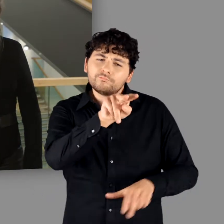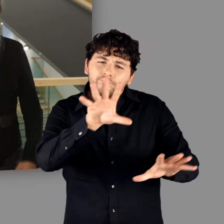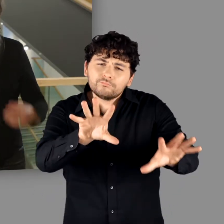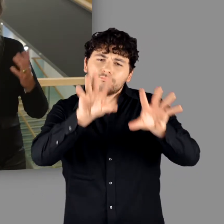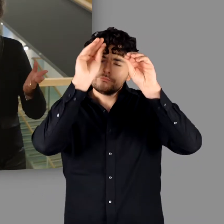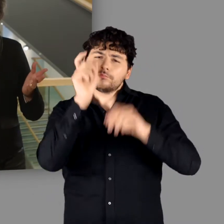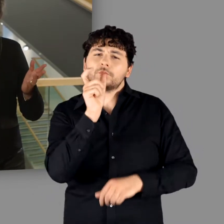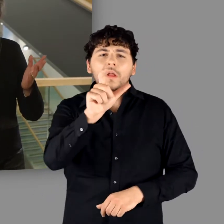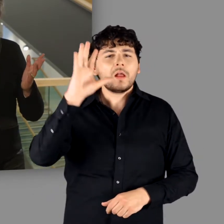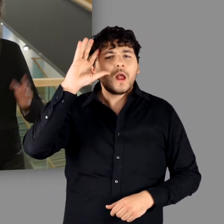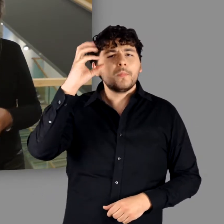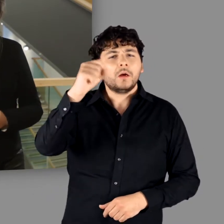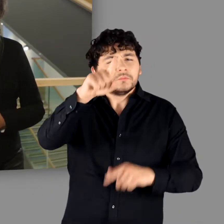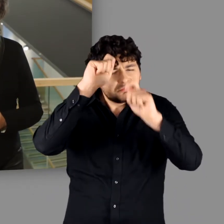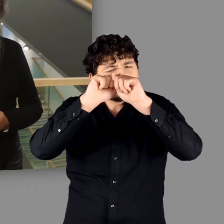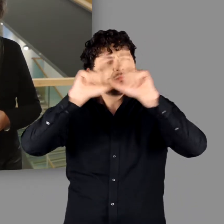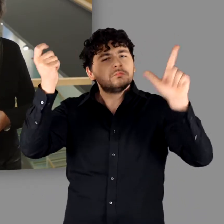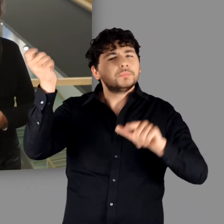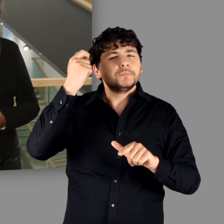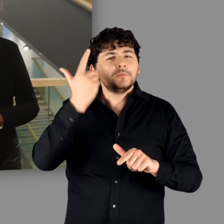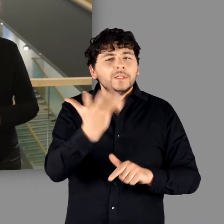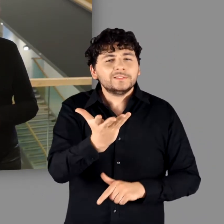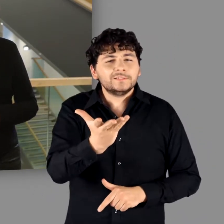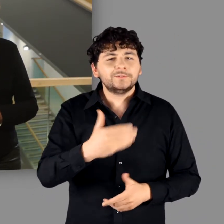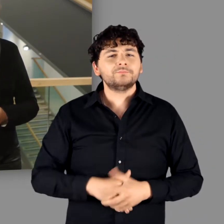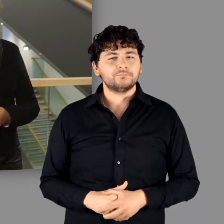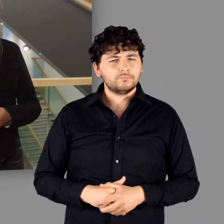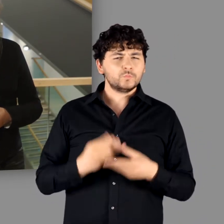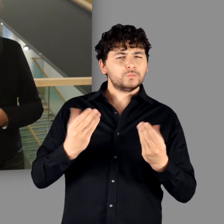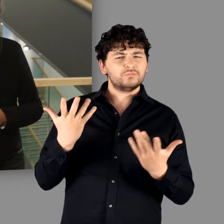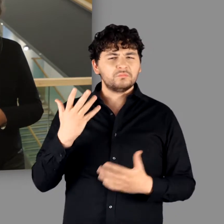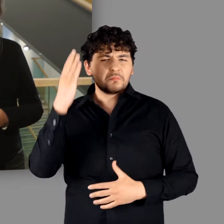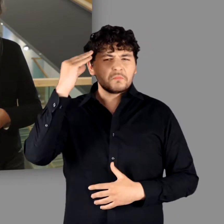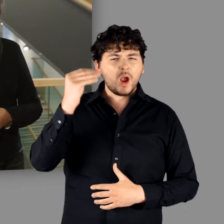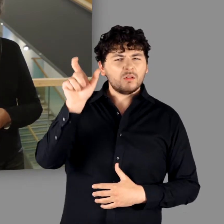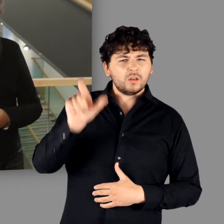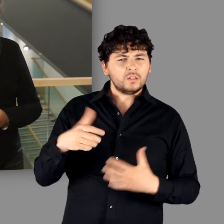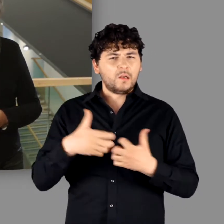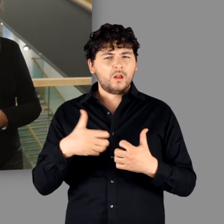Woran denken Sie als erstes, meine Damen und Herren, wenn Sie den Begriff „Germanen“ hören?